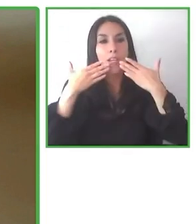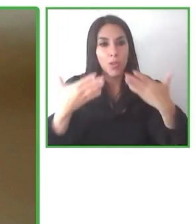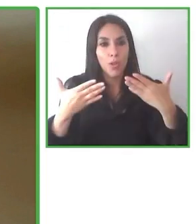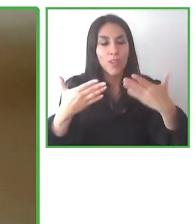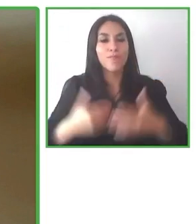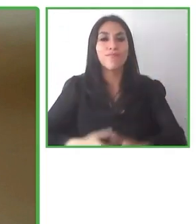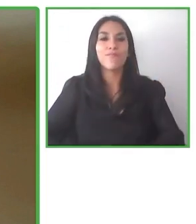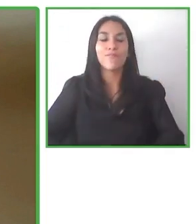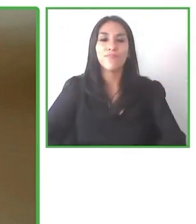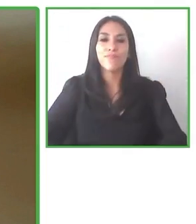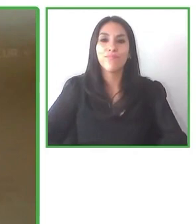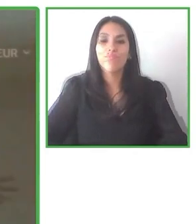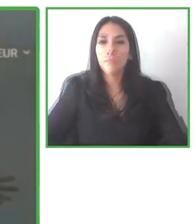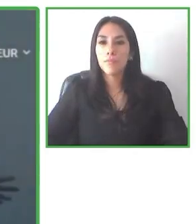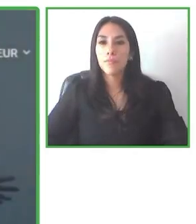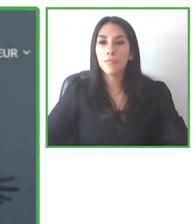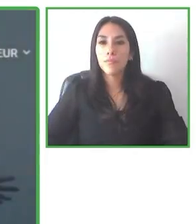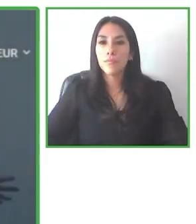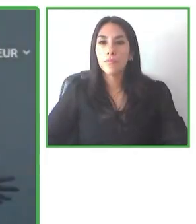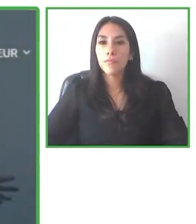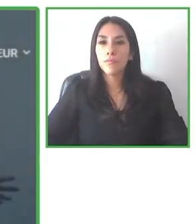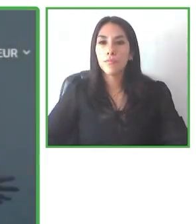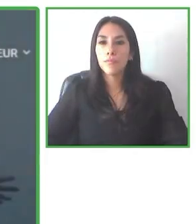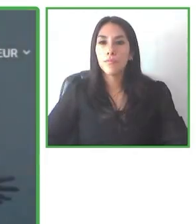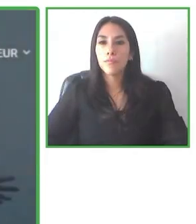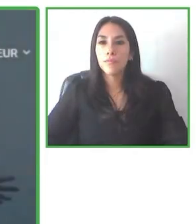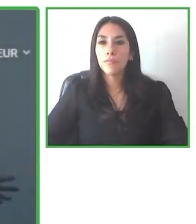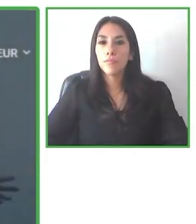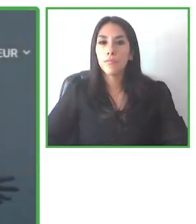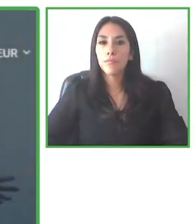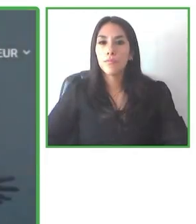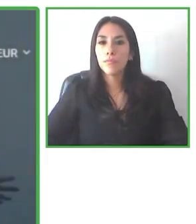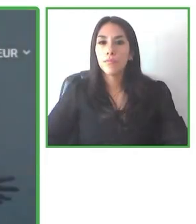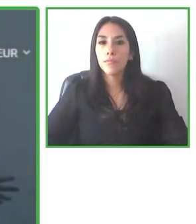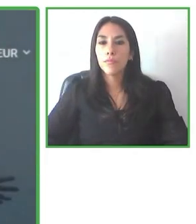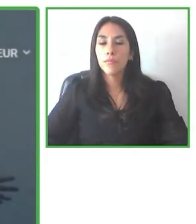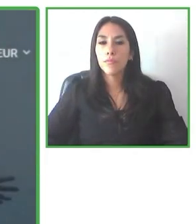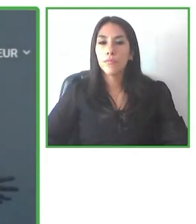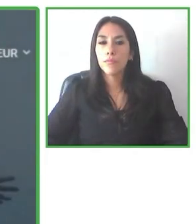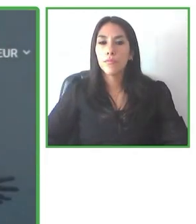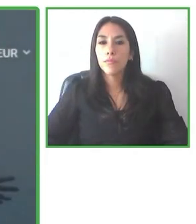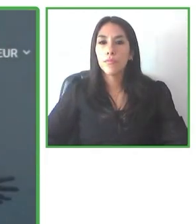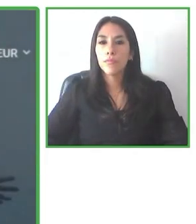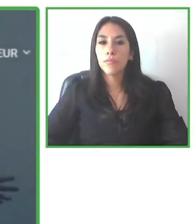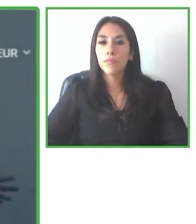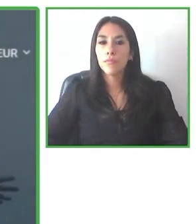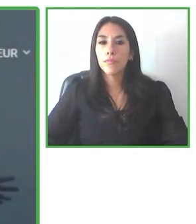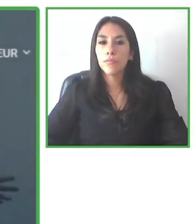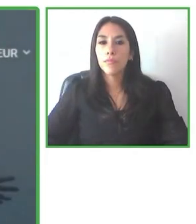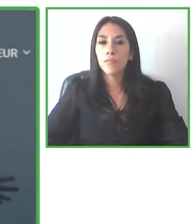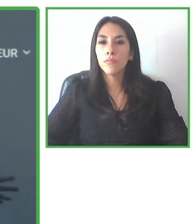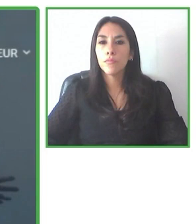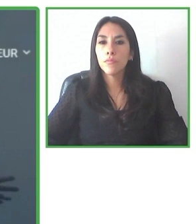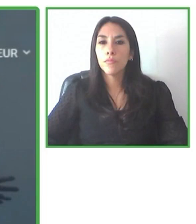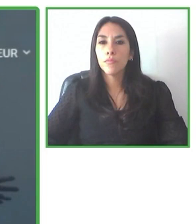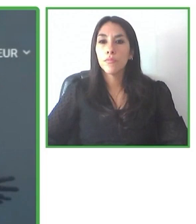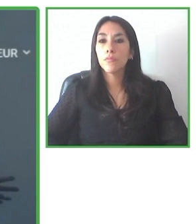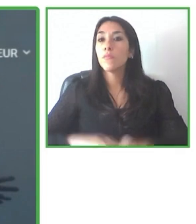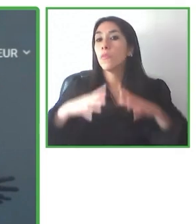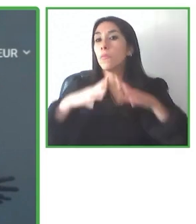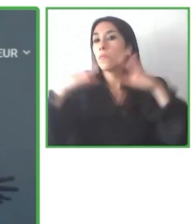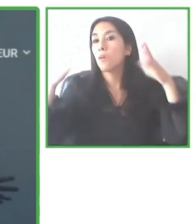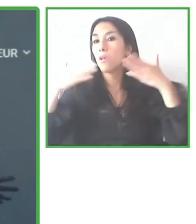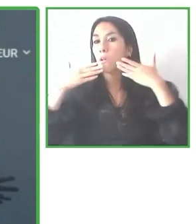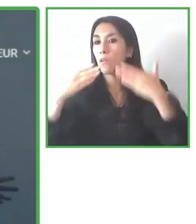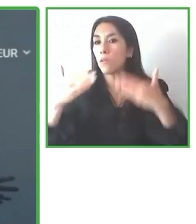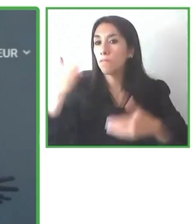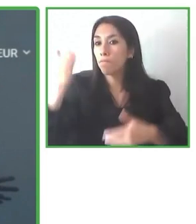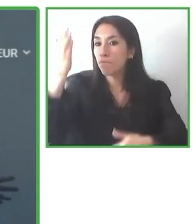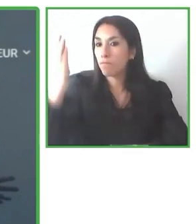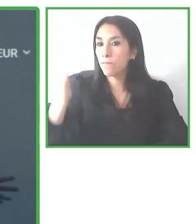El turismo intenta apoyar el turismo y los viajes, la interacción con las personas como